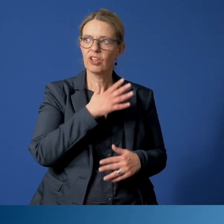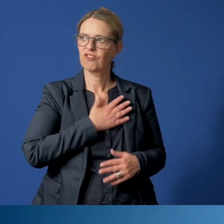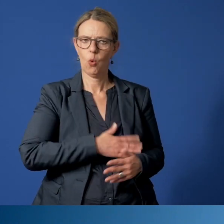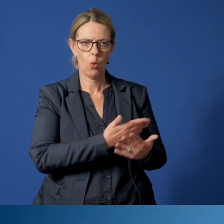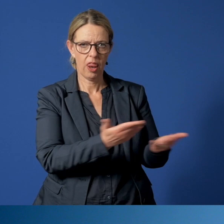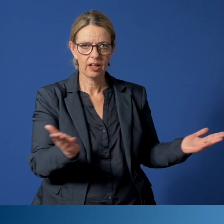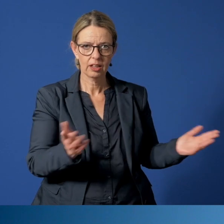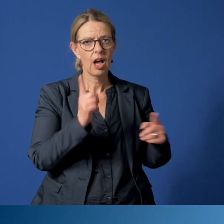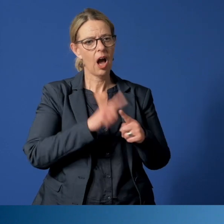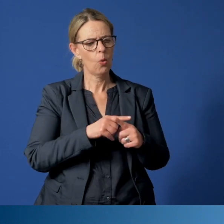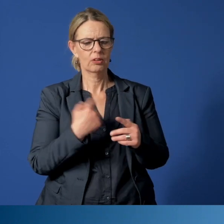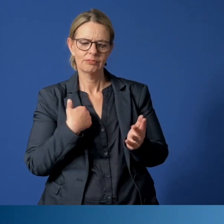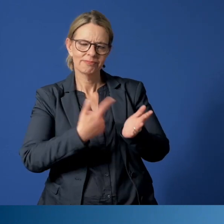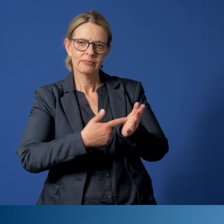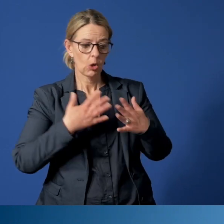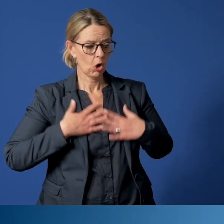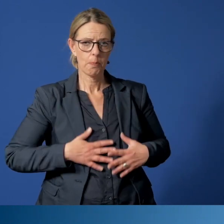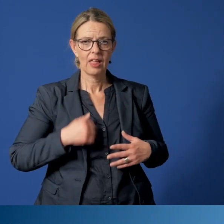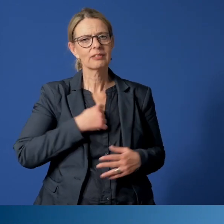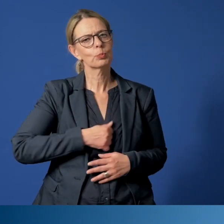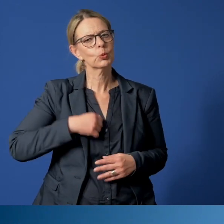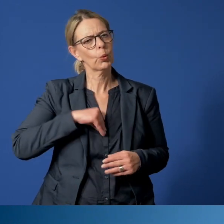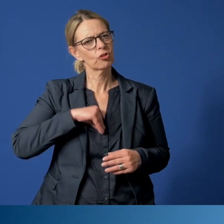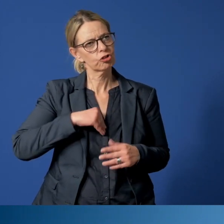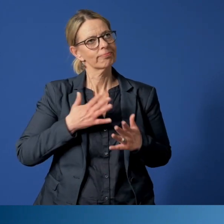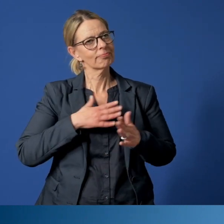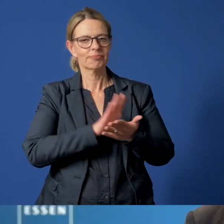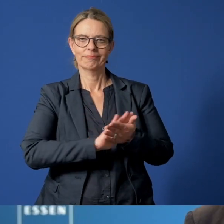und ihren Anspruch auf körperliche und seelische Unversehrtheit geht.